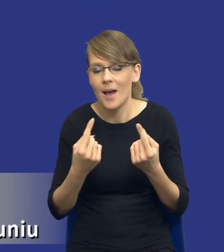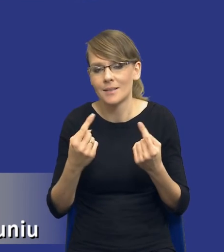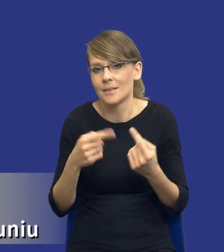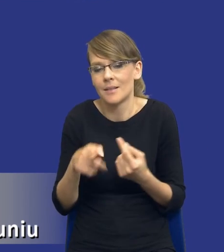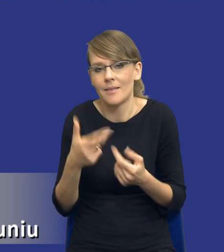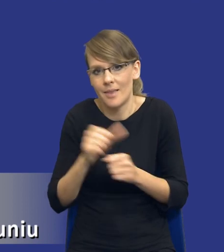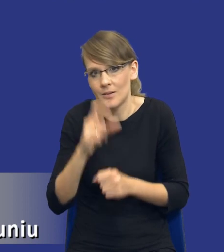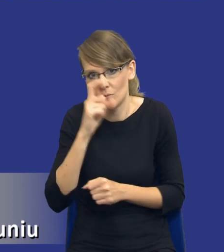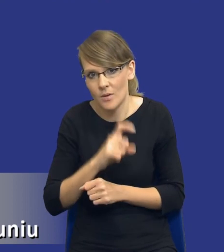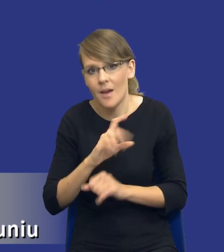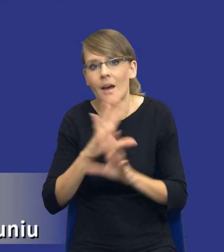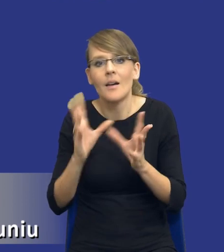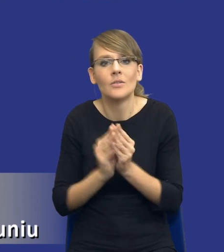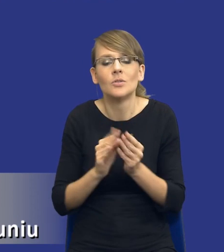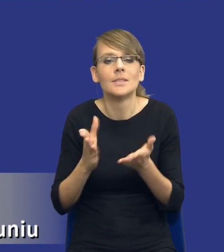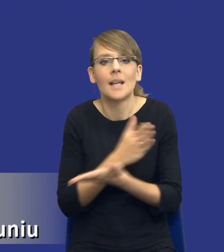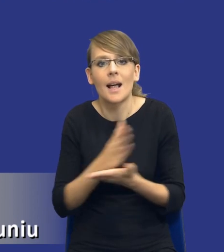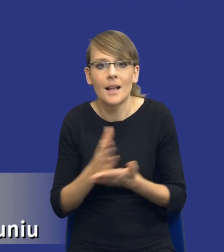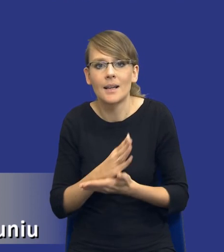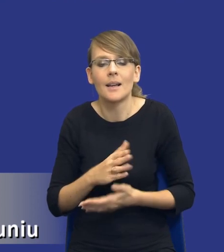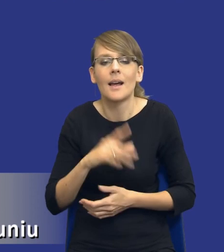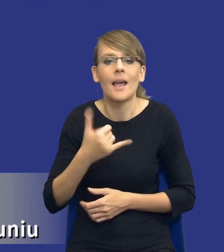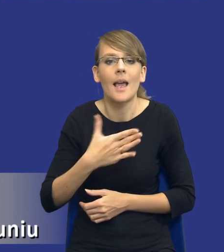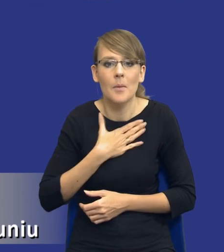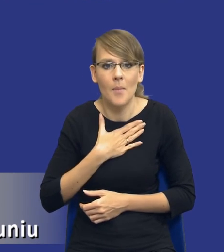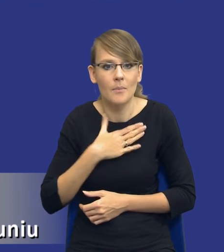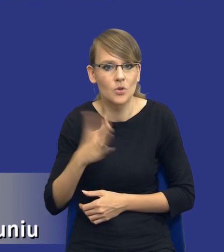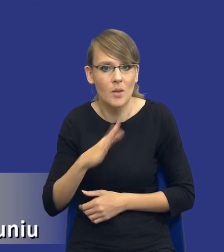Wszystko zależy od tego, jaki mamy przedmiot zamówienia, jaka jest struktura